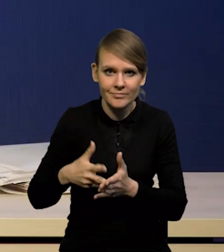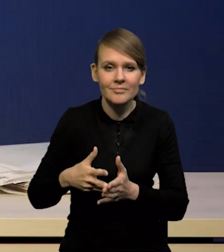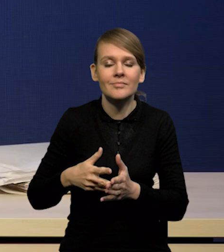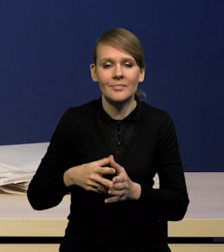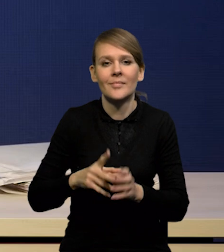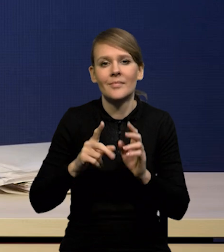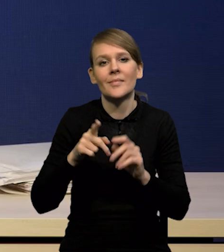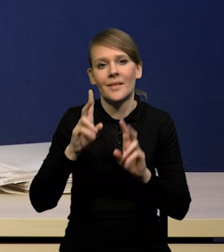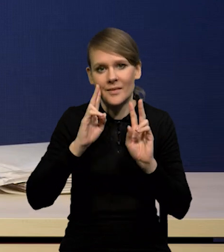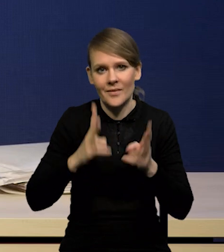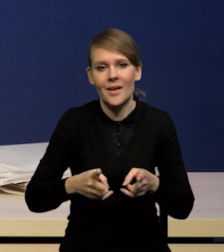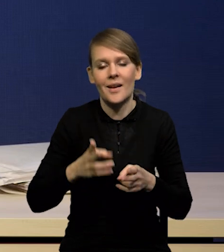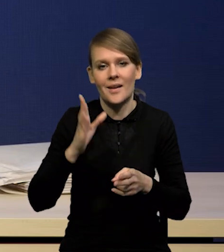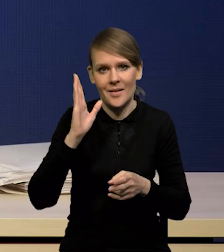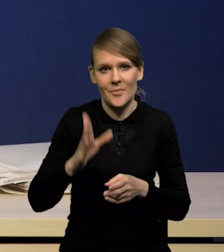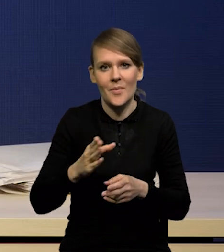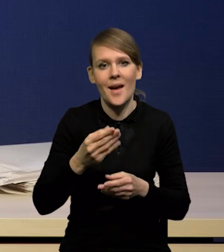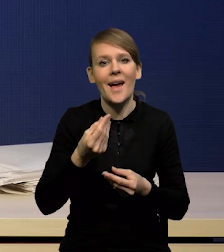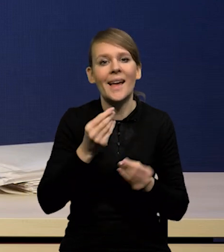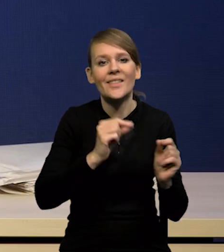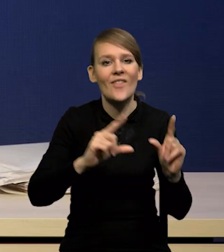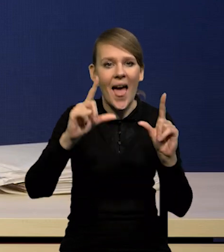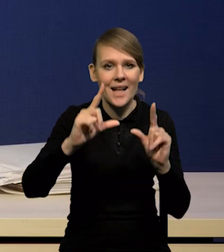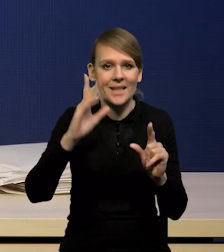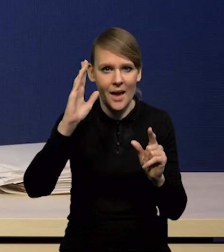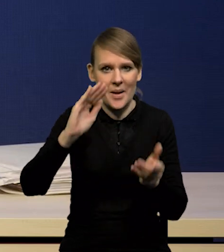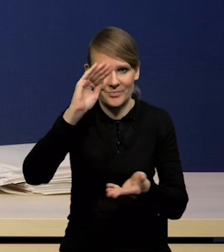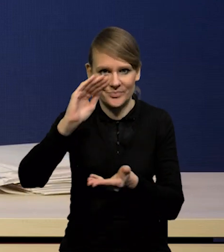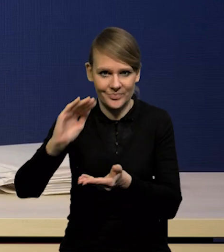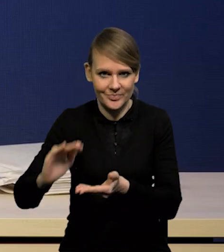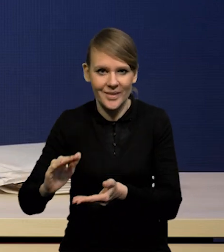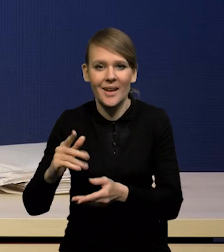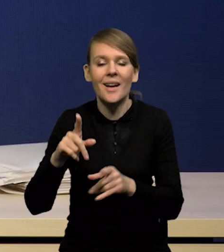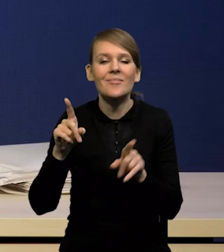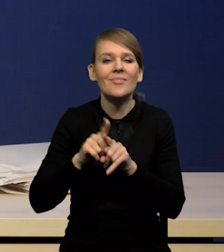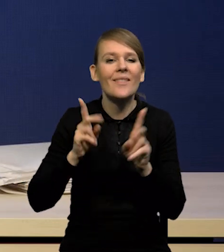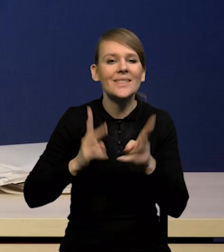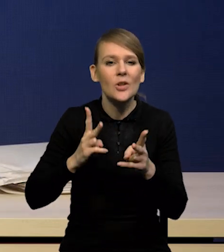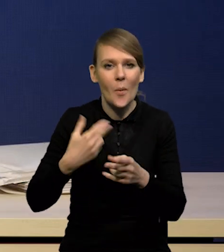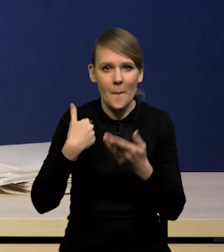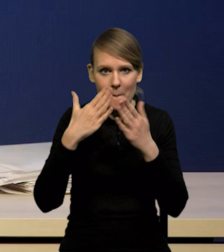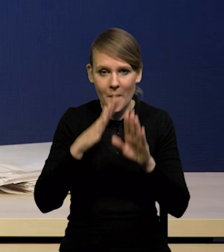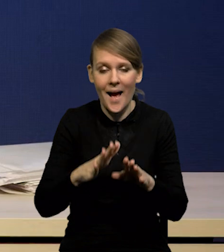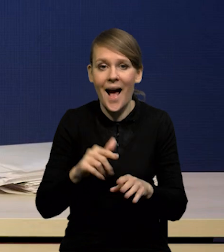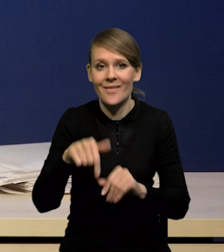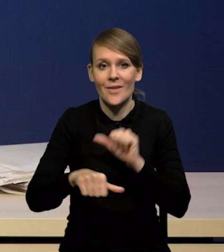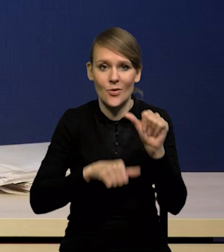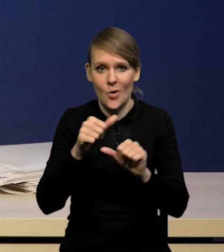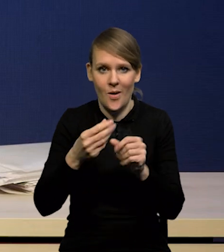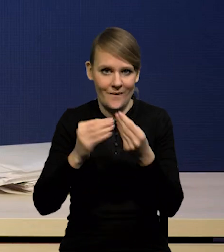którą żeśmy przedstawili w poprzedniej projekcji w listopadzie, a największa korekta dotyczy tego roku. Dlaczego tak jest?